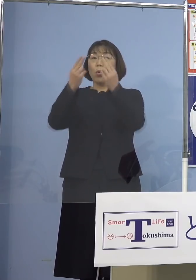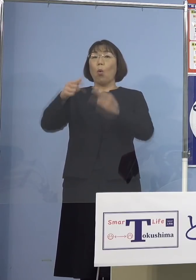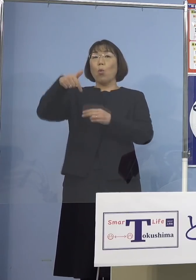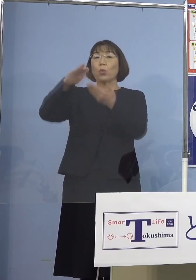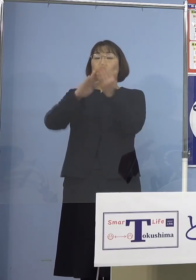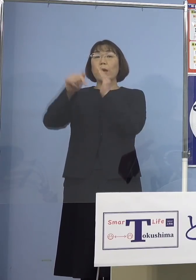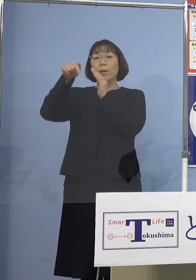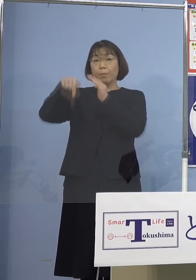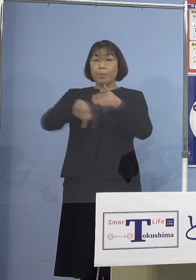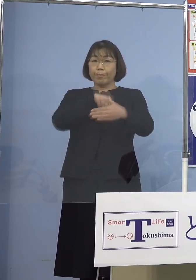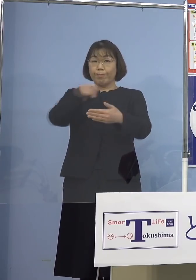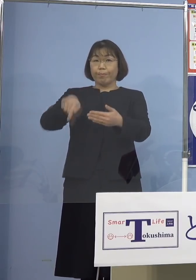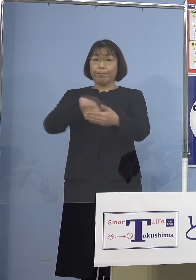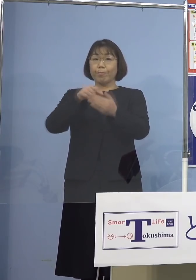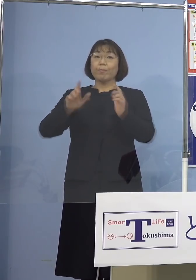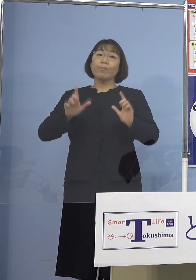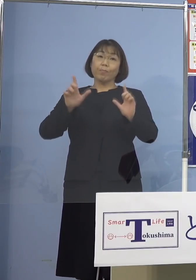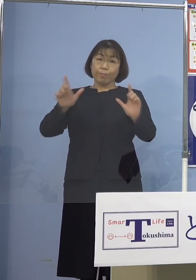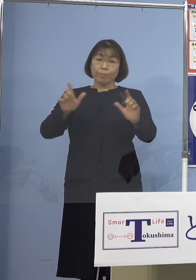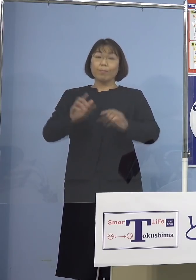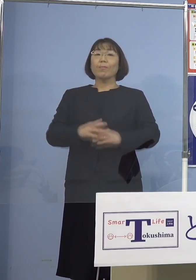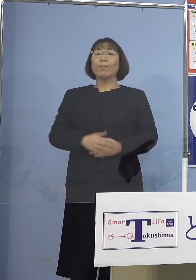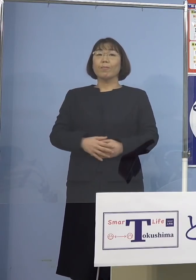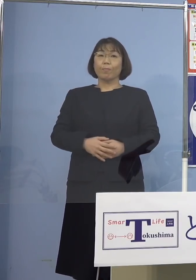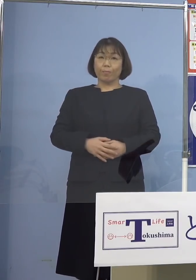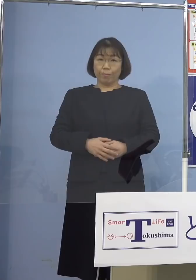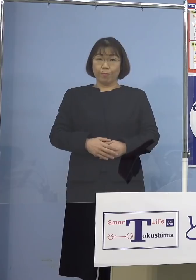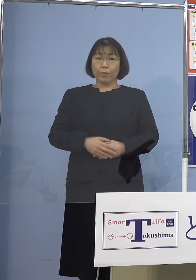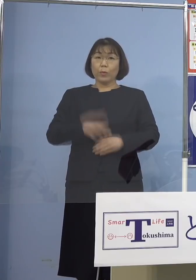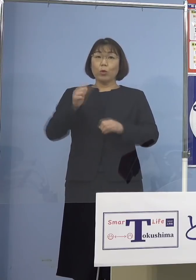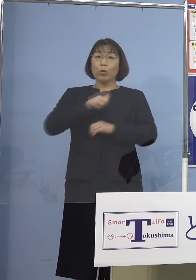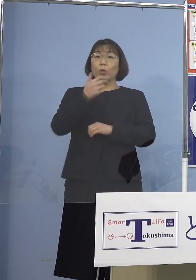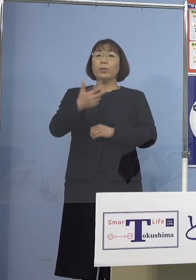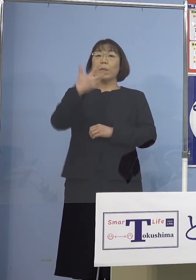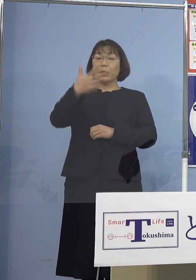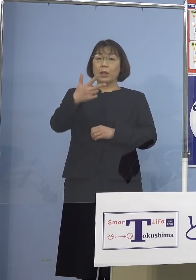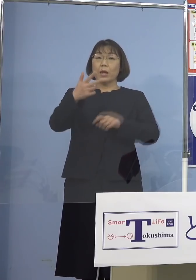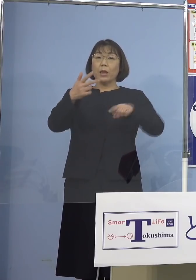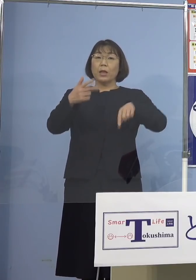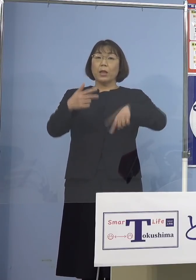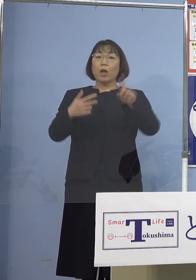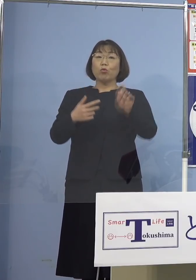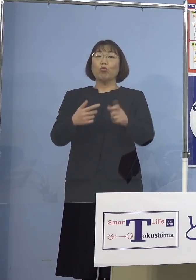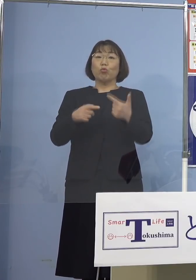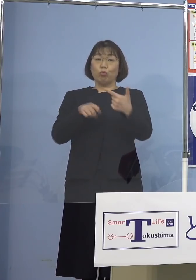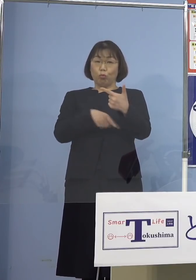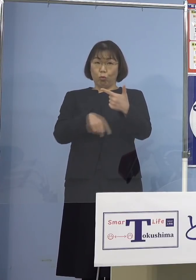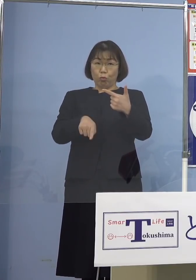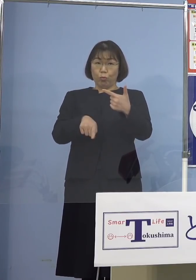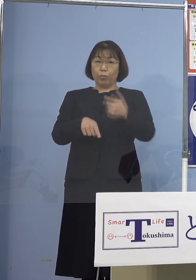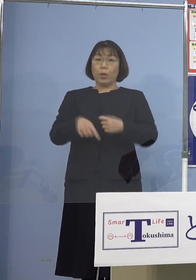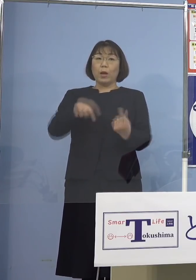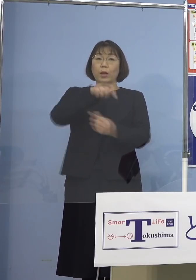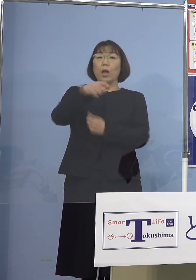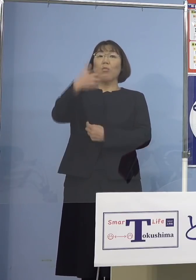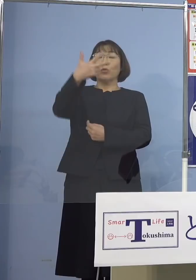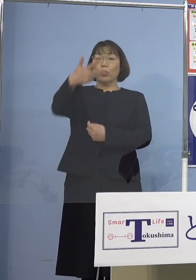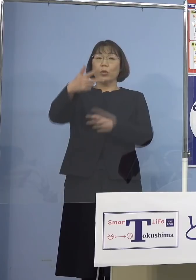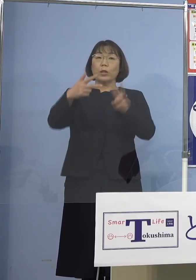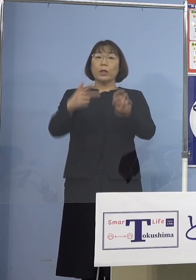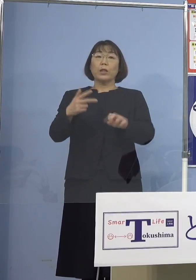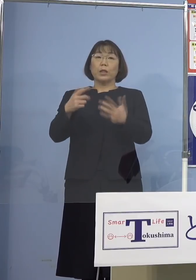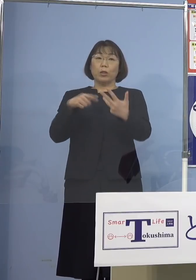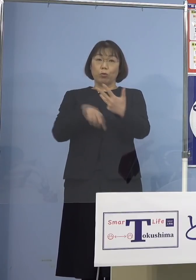内訳を公表させていただきます 徳島市116名、鳴門市28名